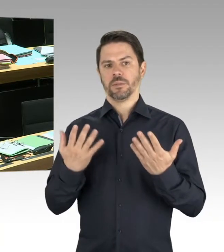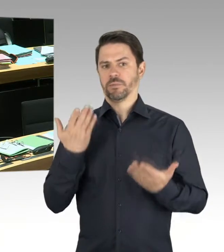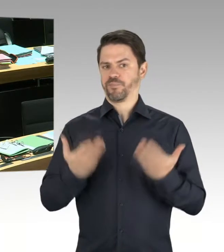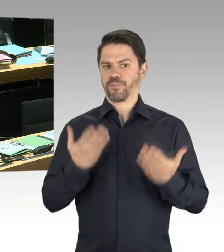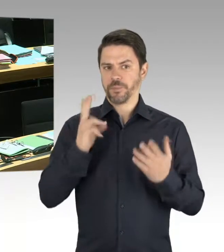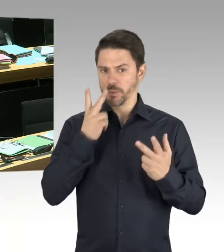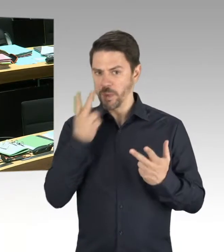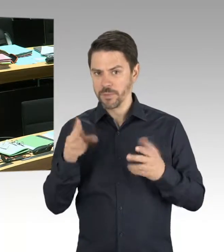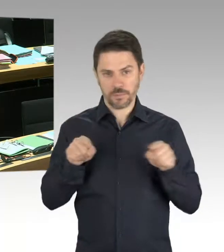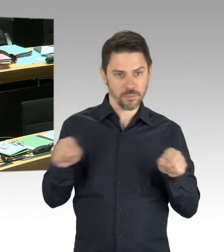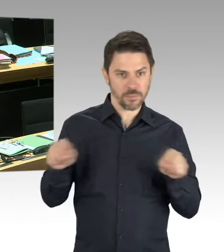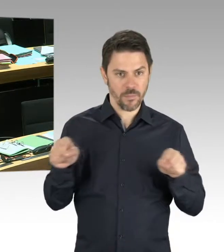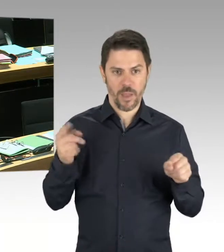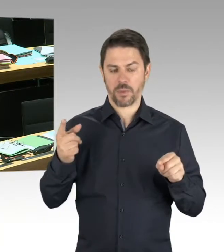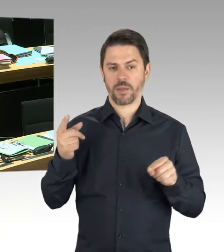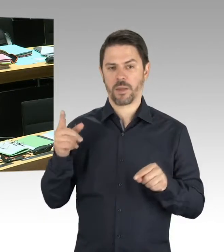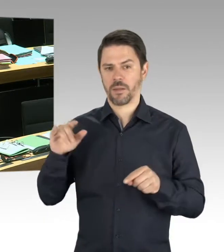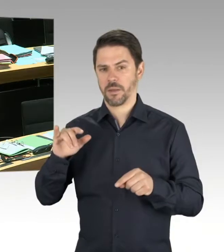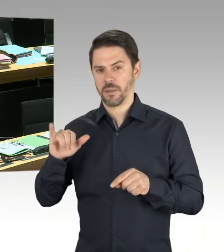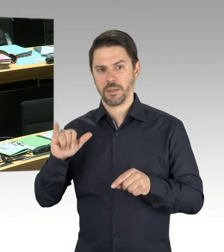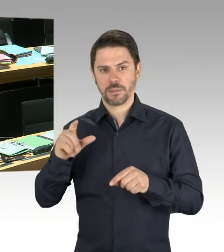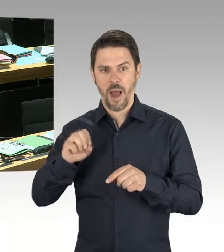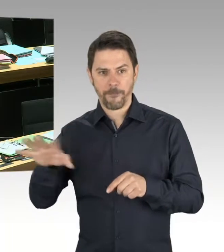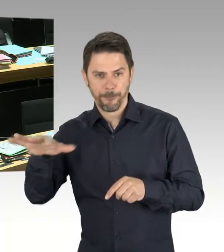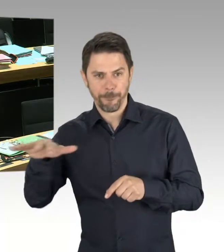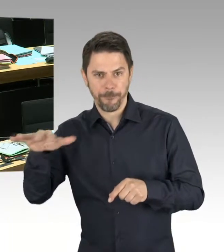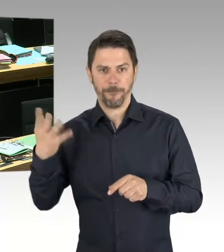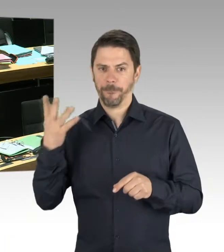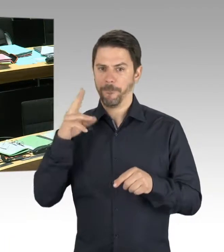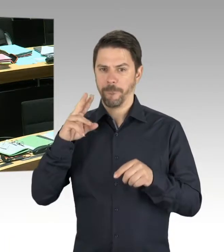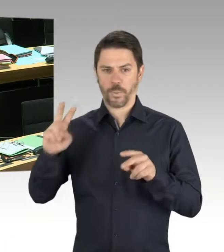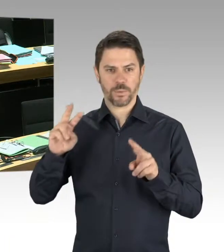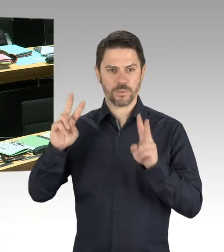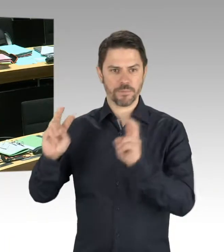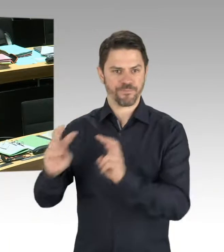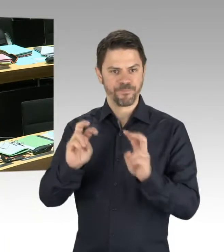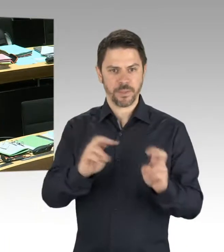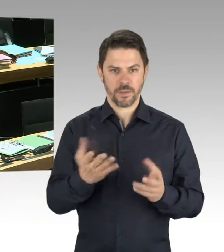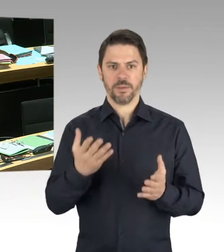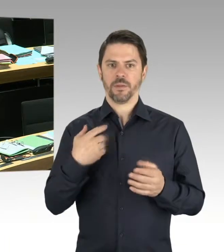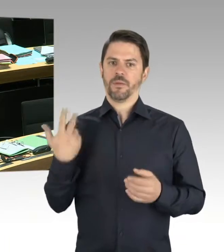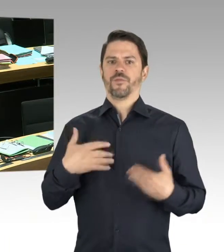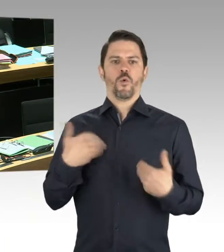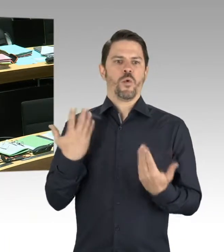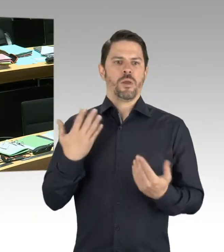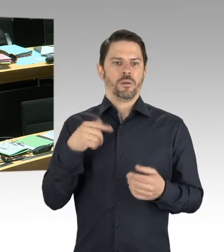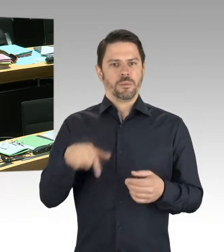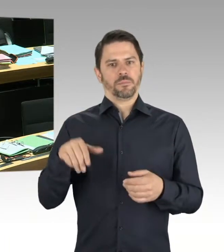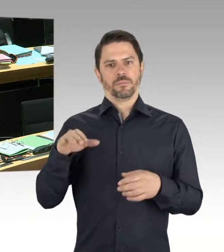antisemitische Anschläge oder Äußerungen begangen werden, ist nicht ganz einfach. Und genau deshalb hat sich der Berliner Verfassungsschutz vorgenommen,